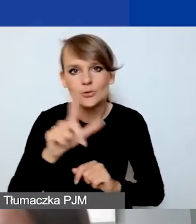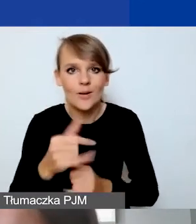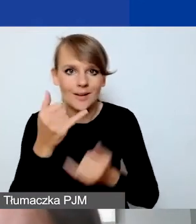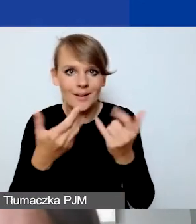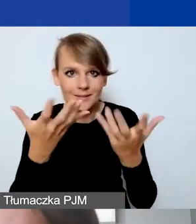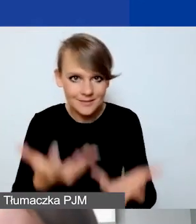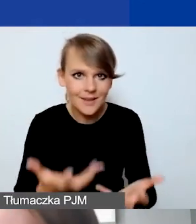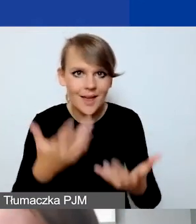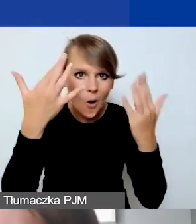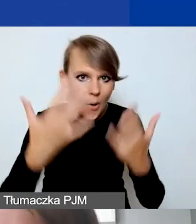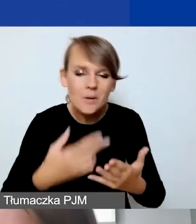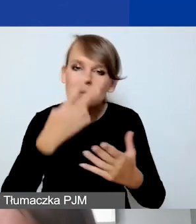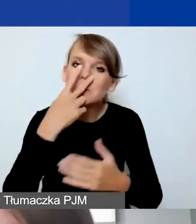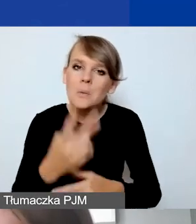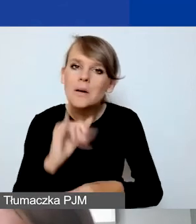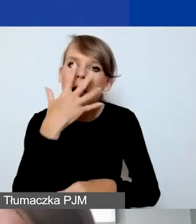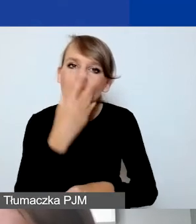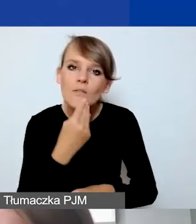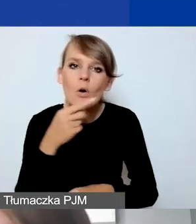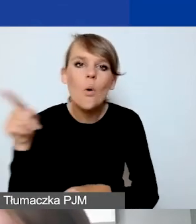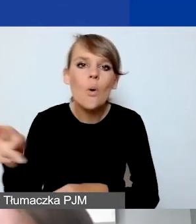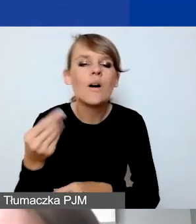żeby zobaczyć jak to wygląda po kursie NBP, oczywiście można.